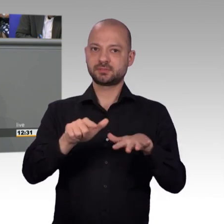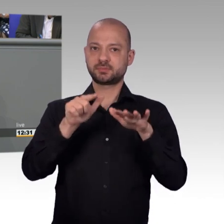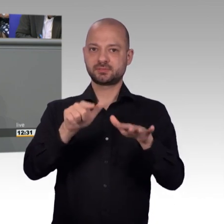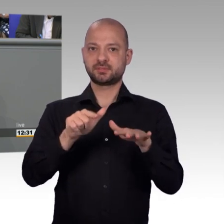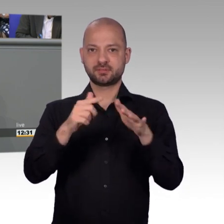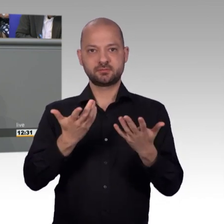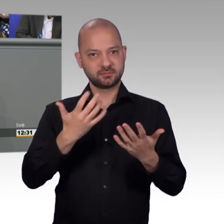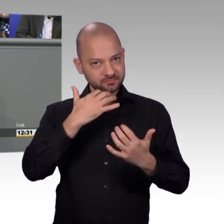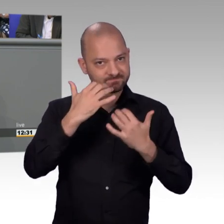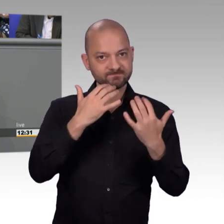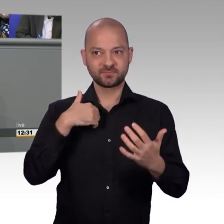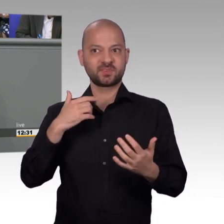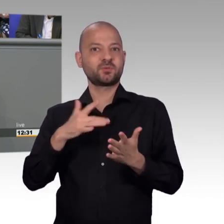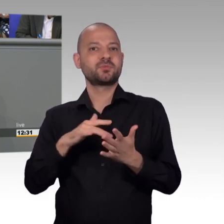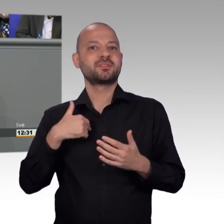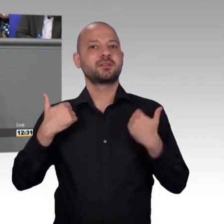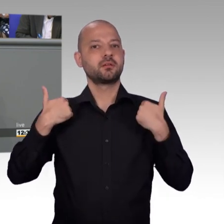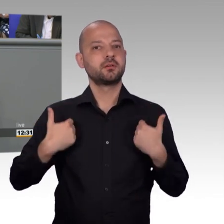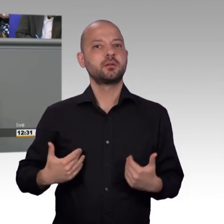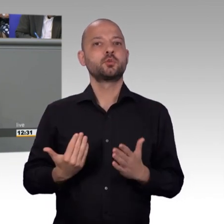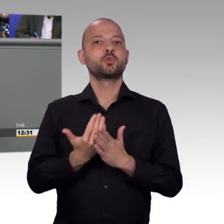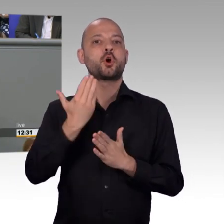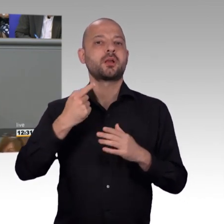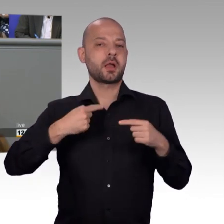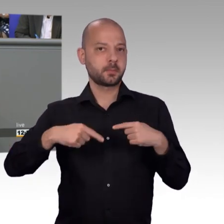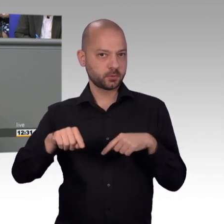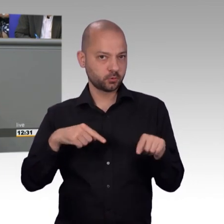viele unterschiedliche Themenbereiche Einblick erhält, nicht nur der sogenannte